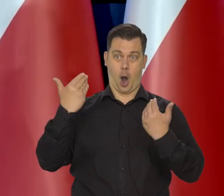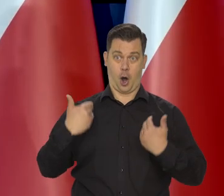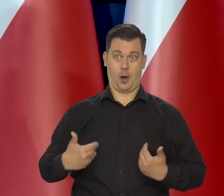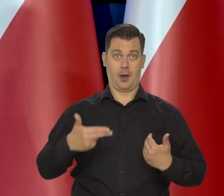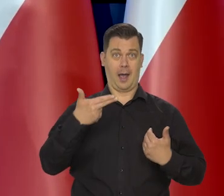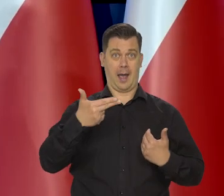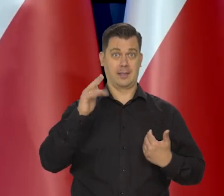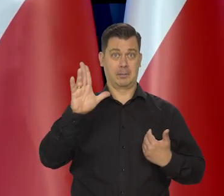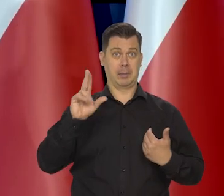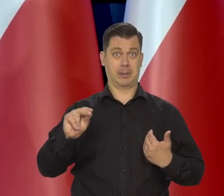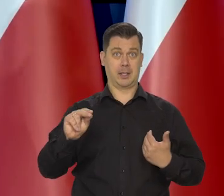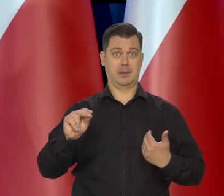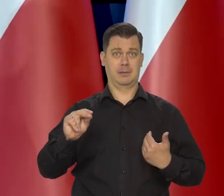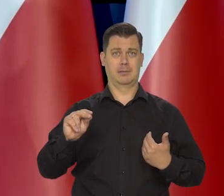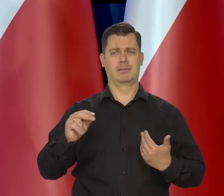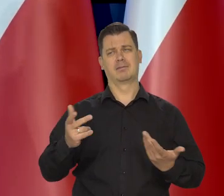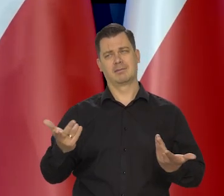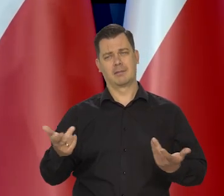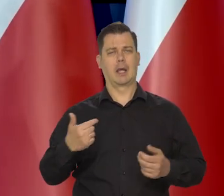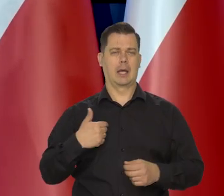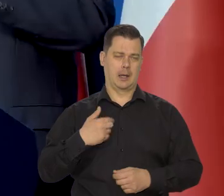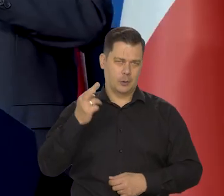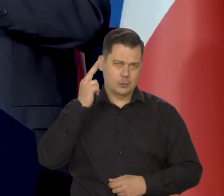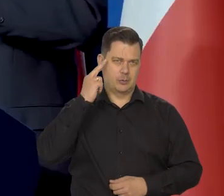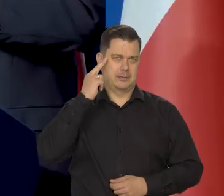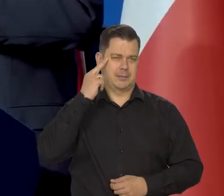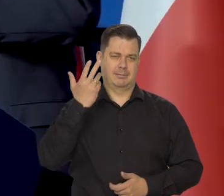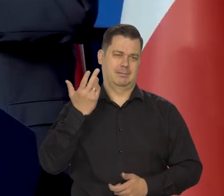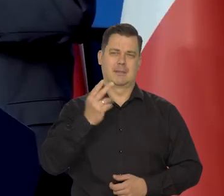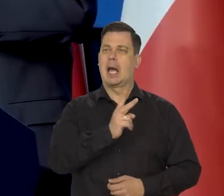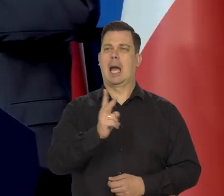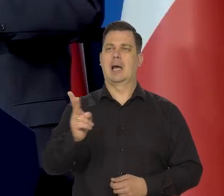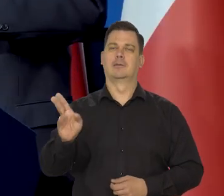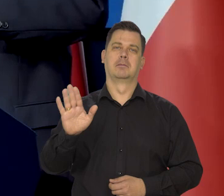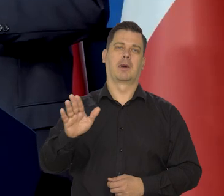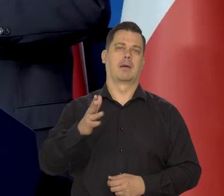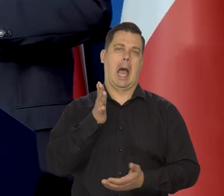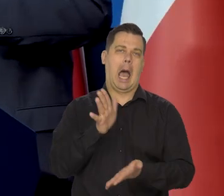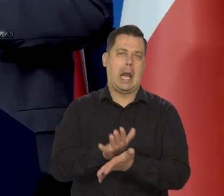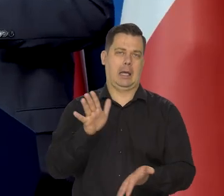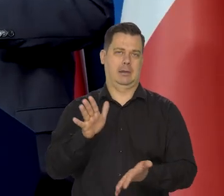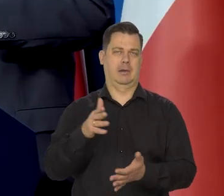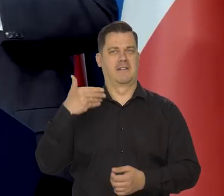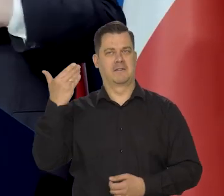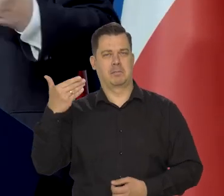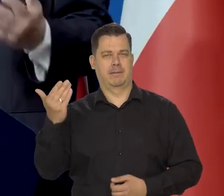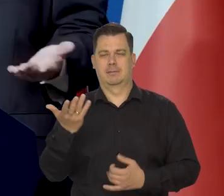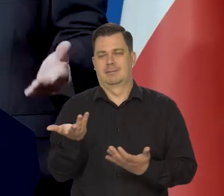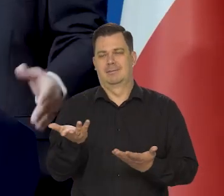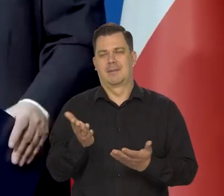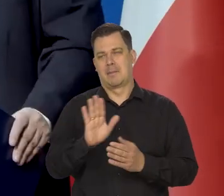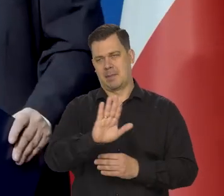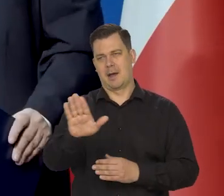To jestem spolegliwy, no. Rozumiem, że przecież ludzie mają swój temperament, swój zakres wypowiedzi i tak dalej, ale my jesteśmy niezależni.